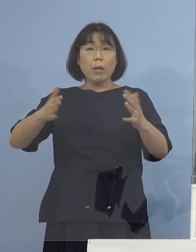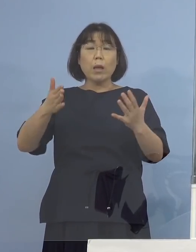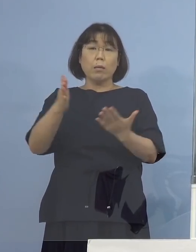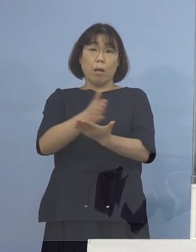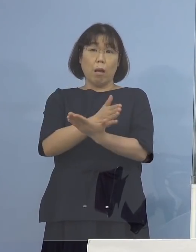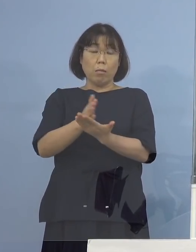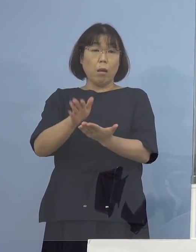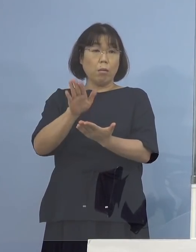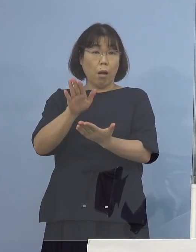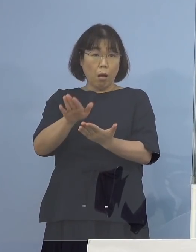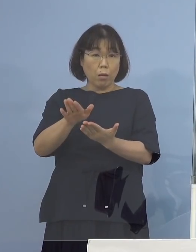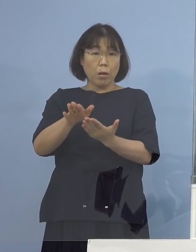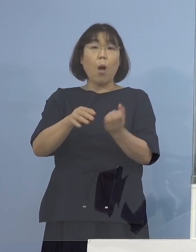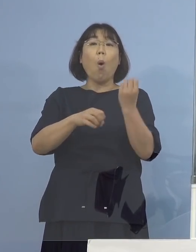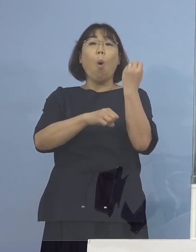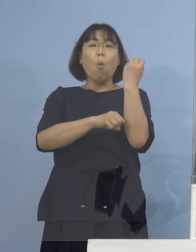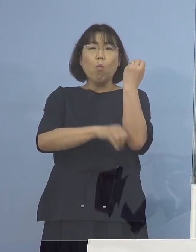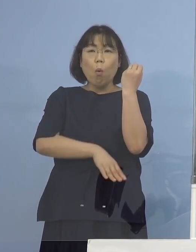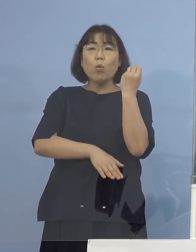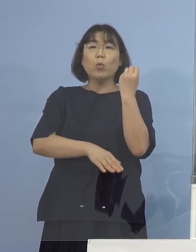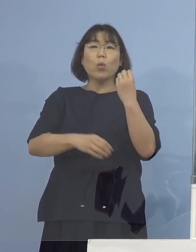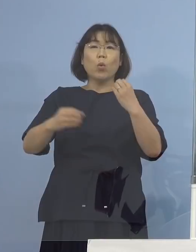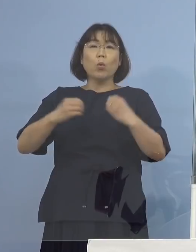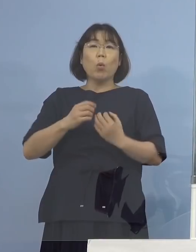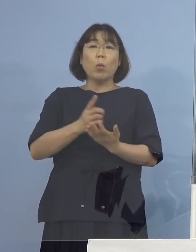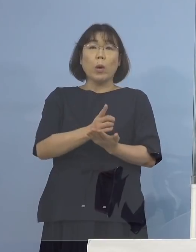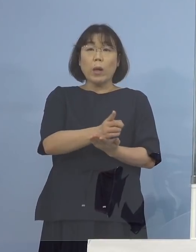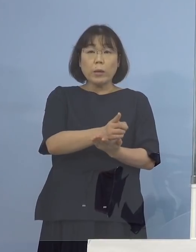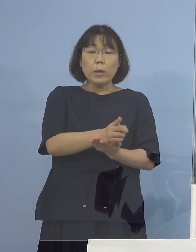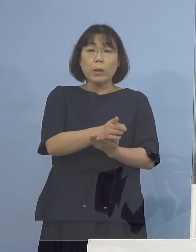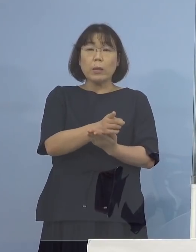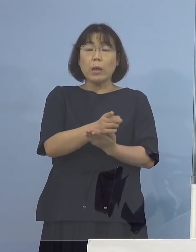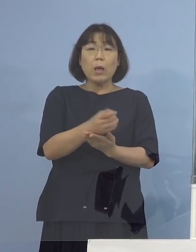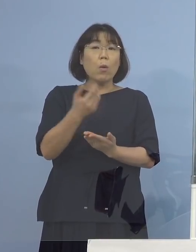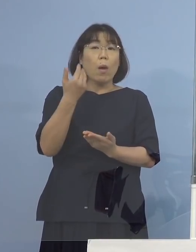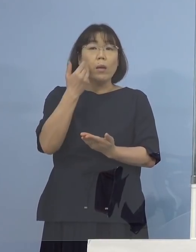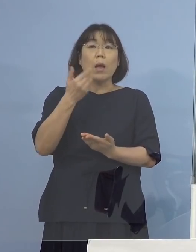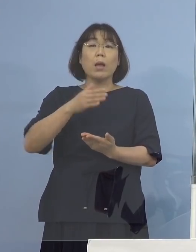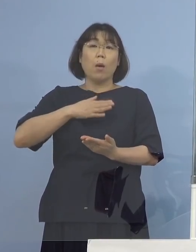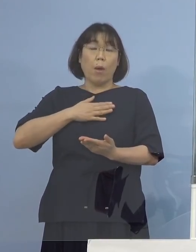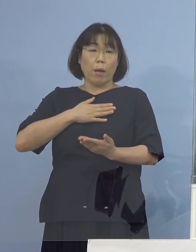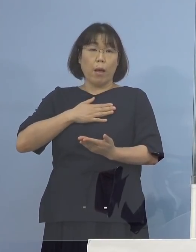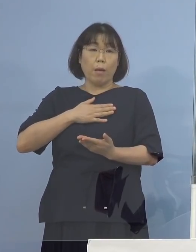もともとの感染経路が特定されていて 濃厚接触者とかも特定されているので